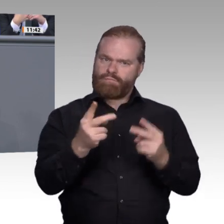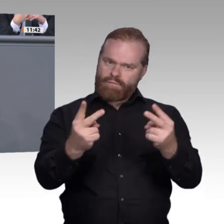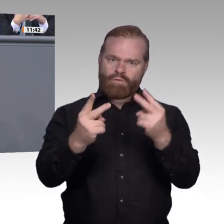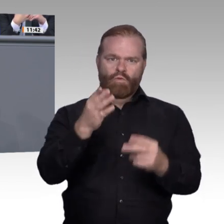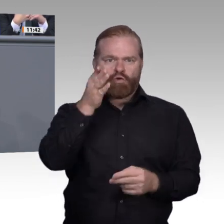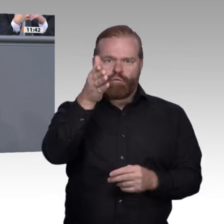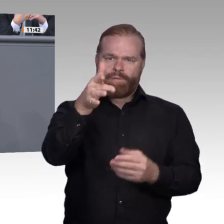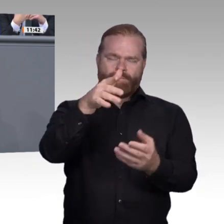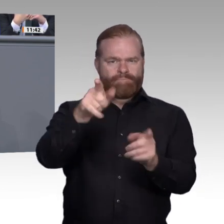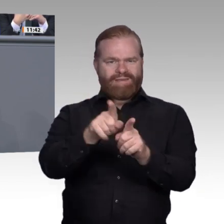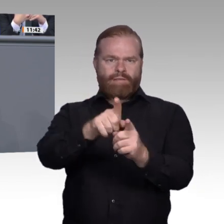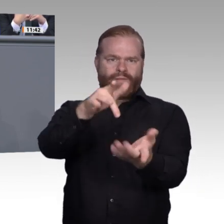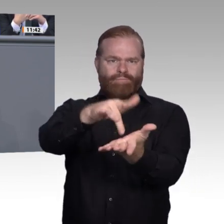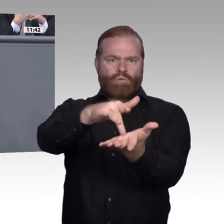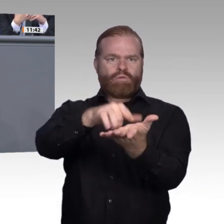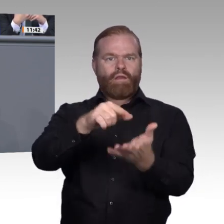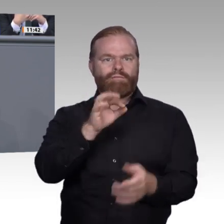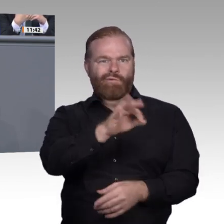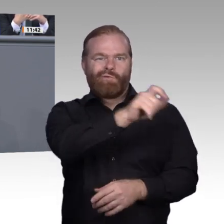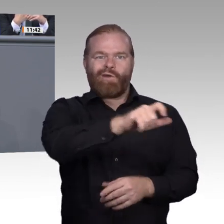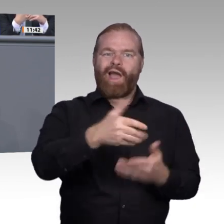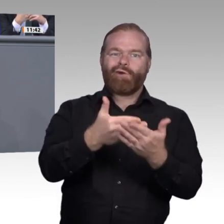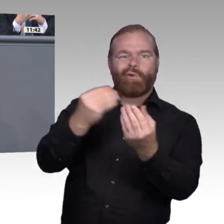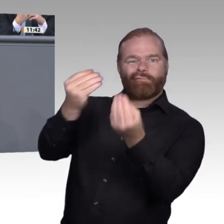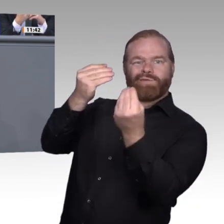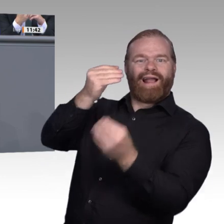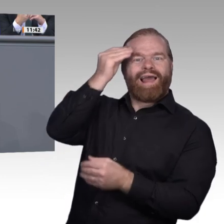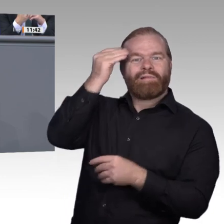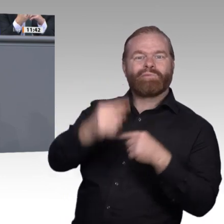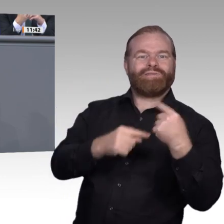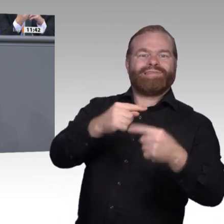wir die Zukunft gemeinsam gestalten werden, dass wir gemeinsam niemanden zurücklassen